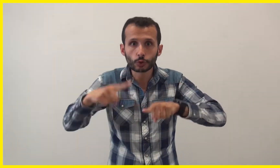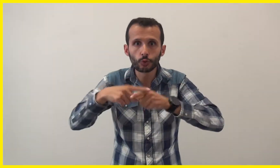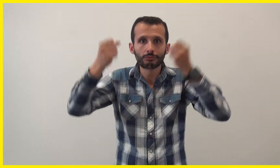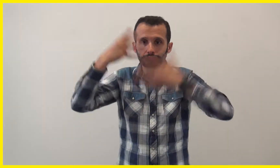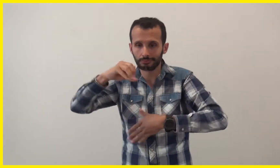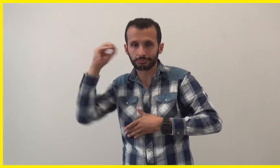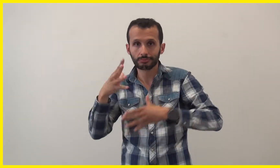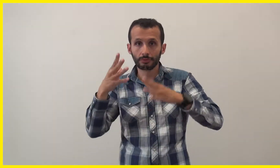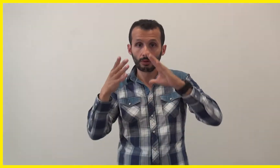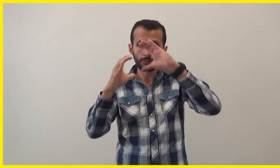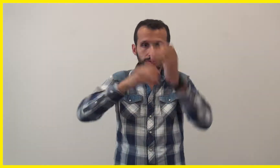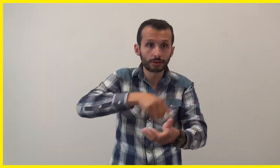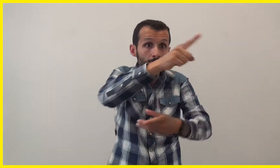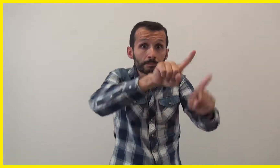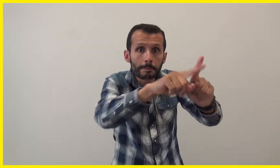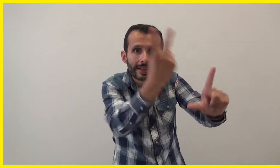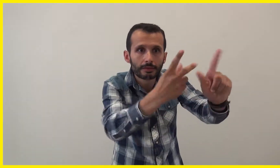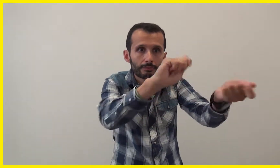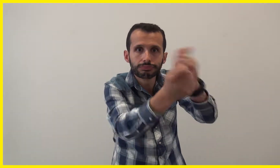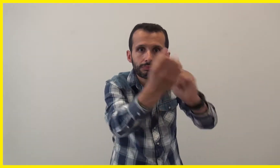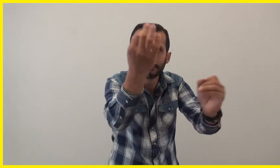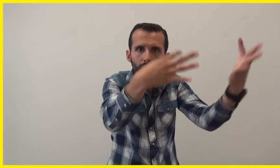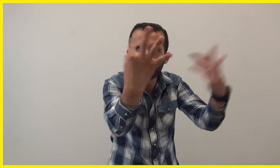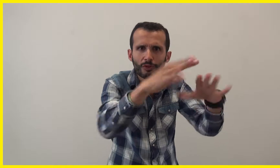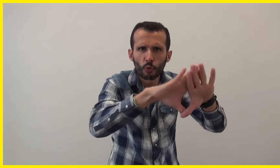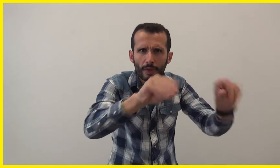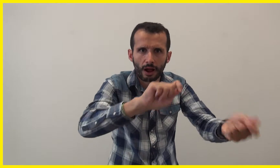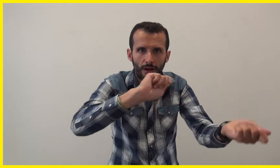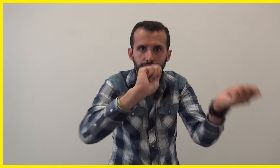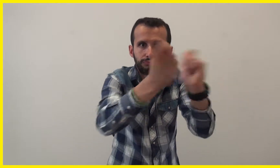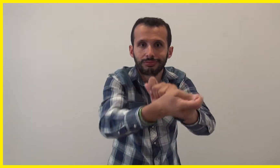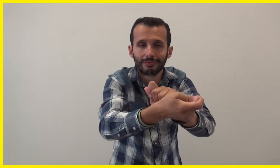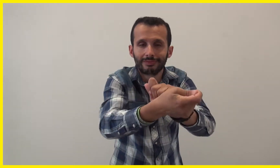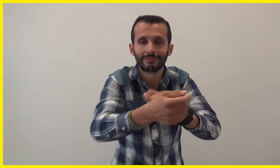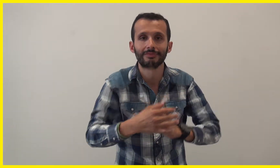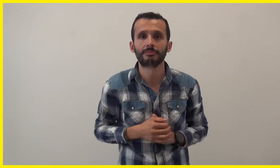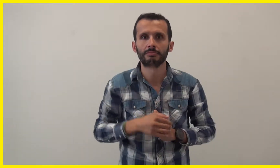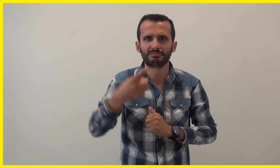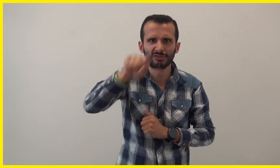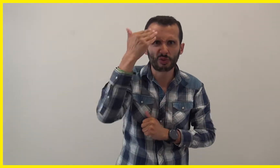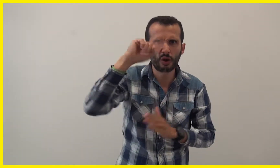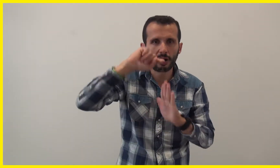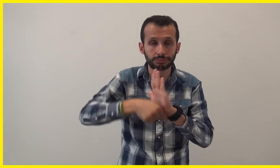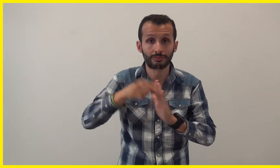Si quelque chose arrive aux cubes, on le voit tout de suite sur l'écran. Vous voulez en savoir plus :